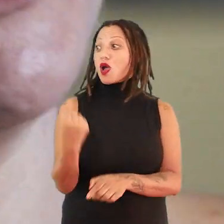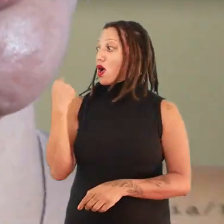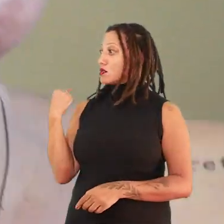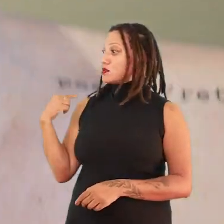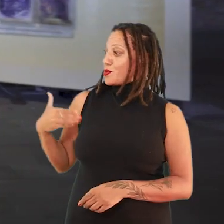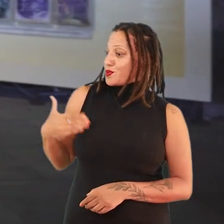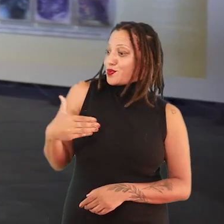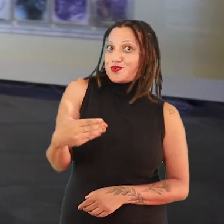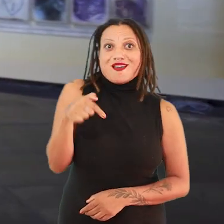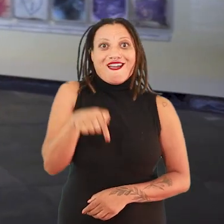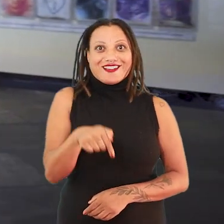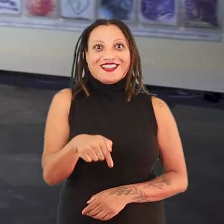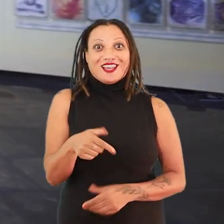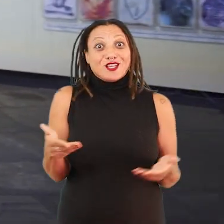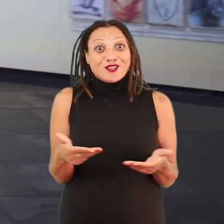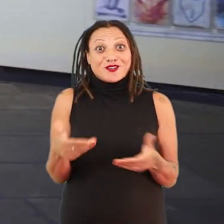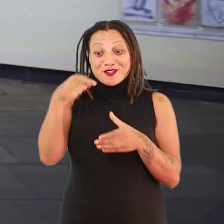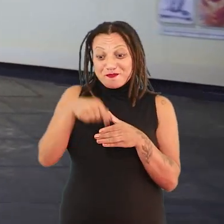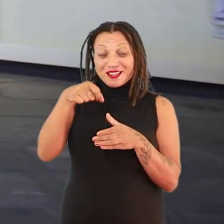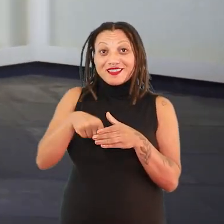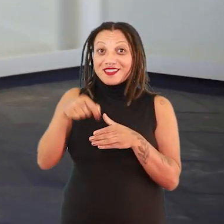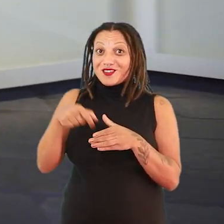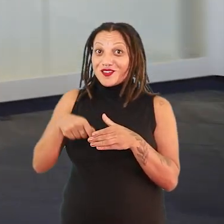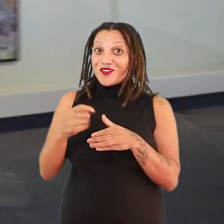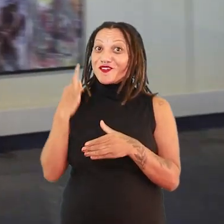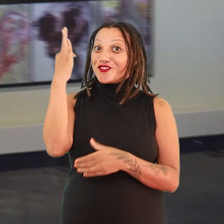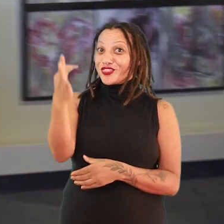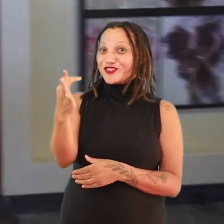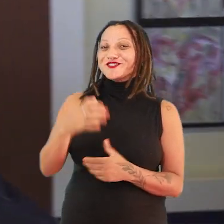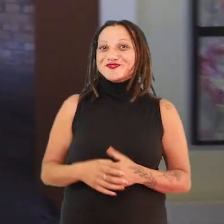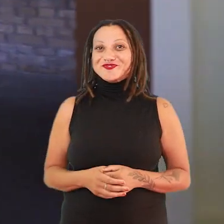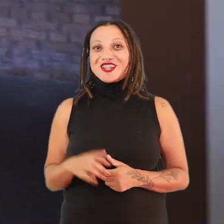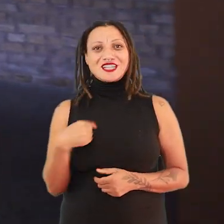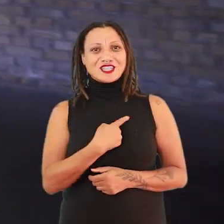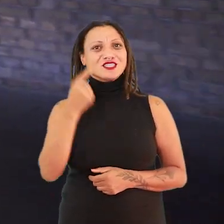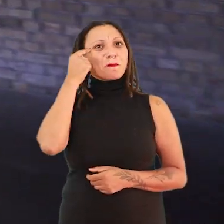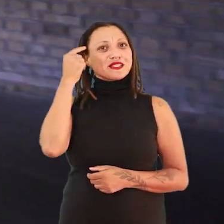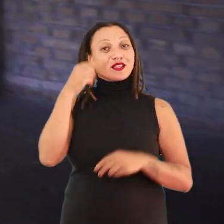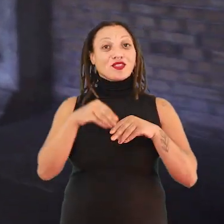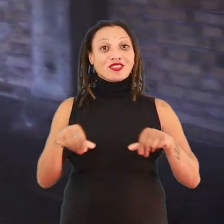E a gente está, de alguma maneira, plantando alguns futuros. A gente está pensando muito uma terra que foi